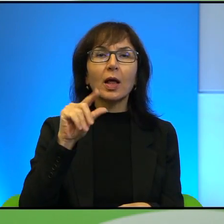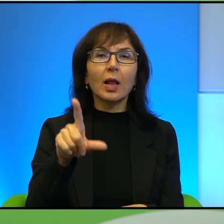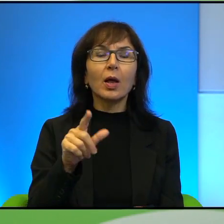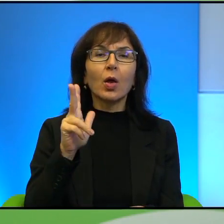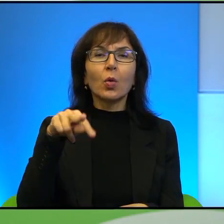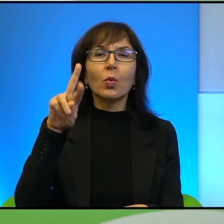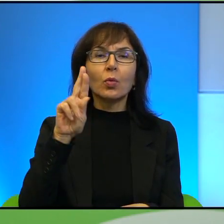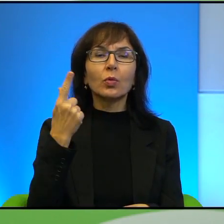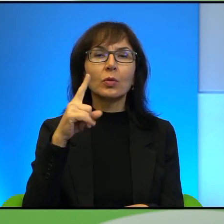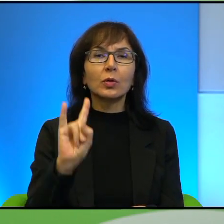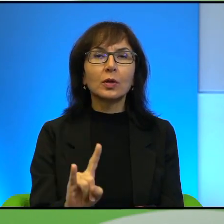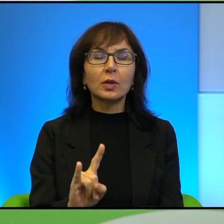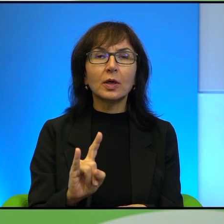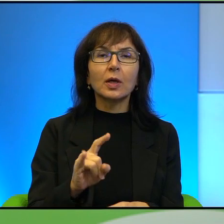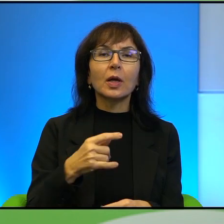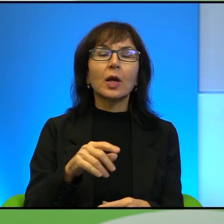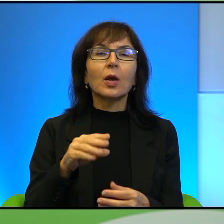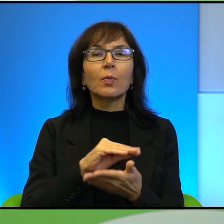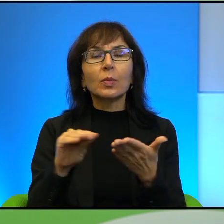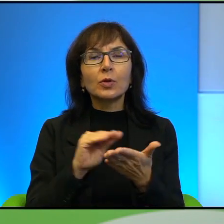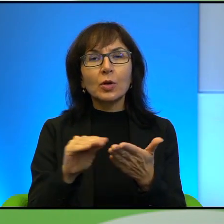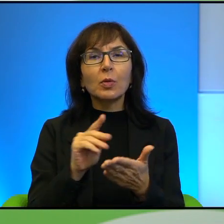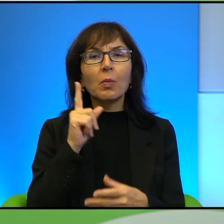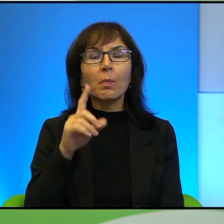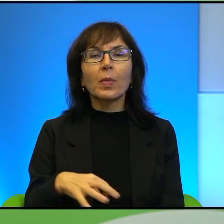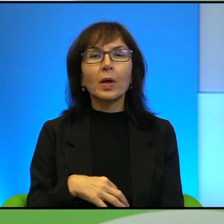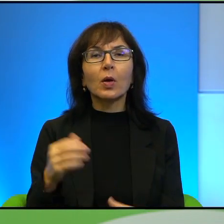pisze Pan o Góralach. Czy ja dobrze rozumiem, że Pan po prostu